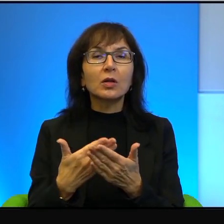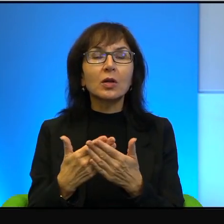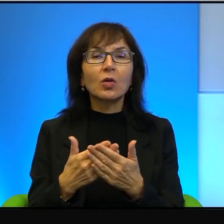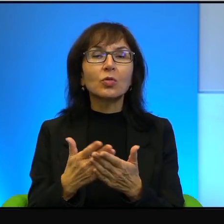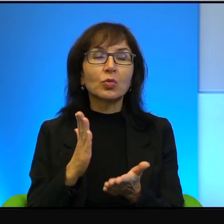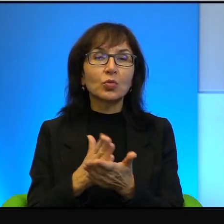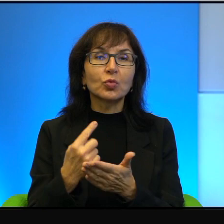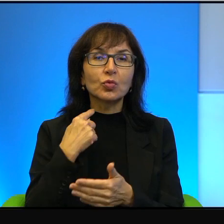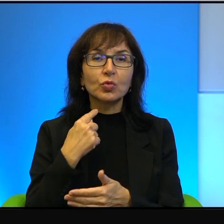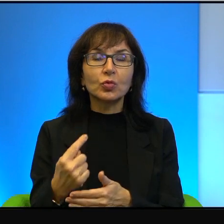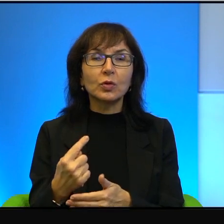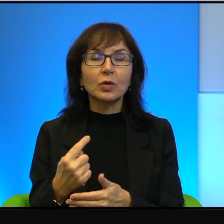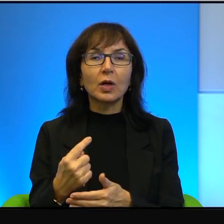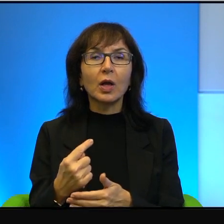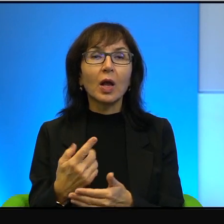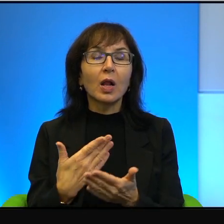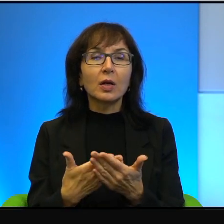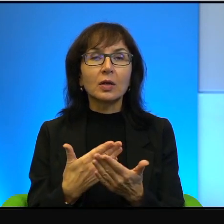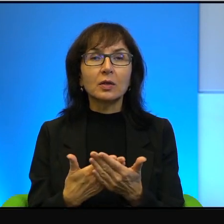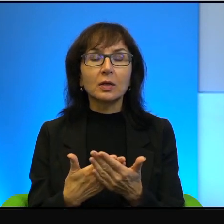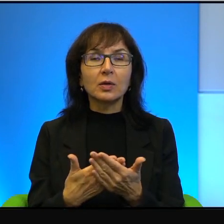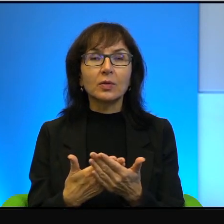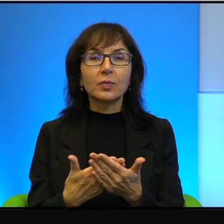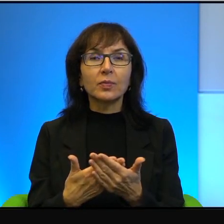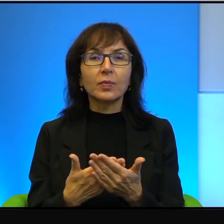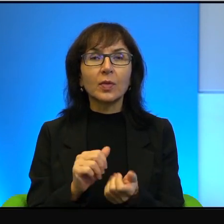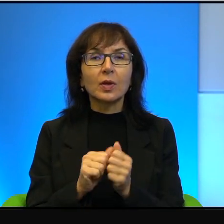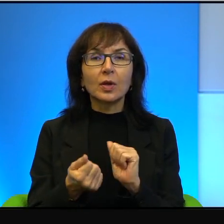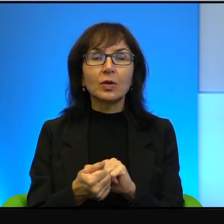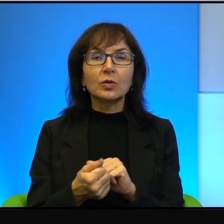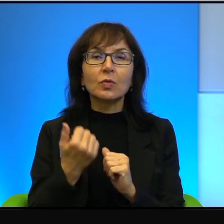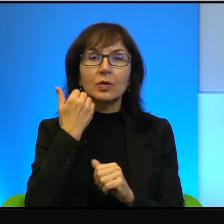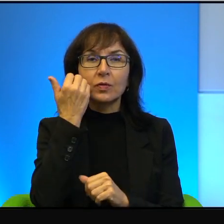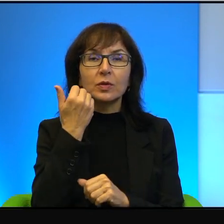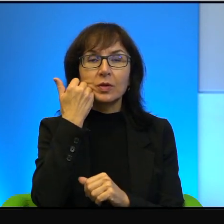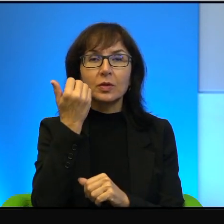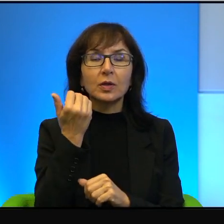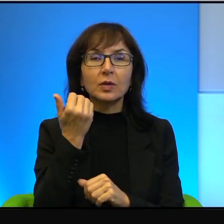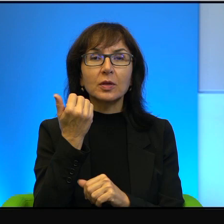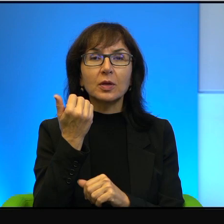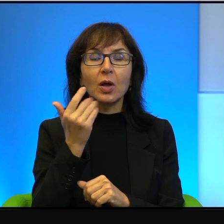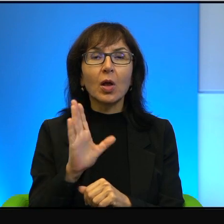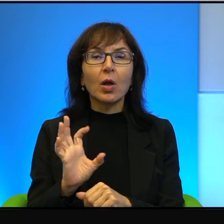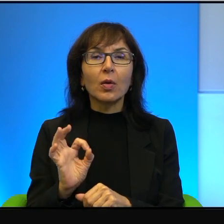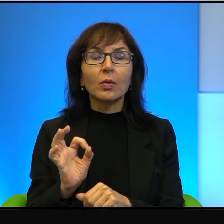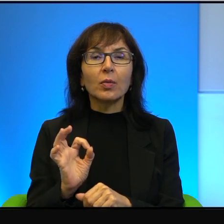prawda, ale dlatego, że są po prostu zawstydzeni, tak? Bo jednak